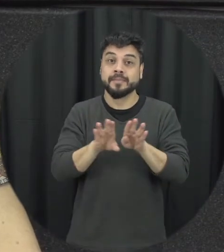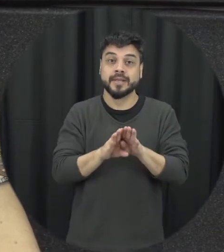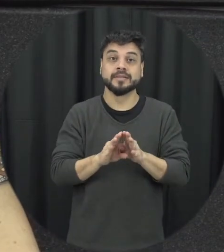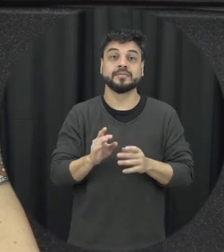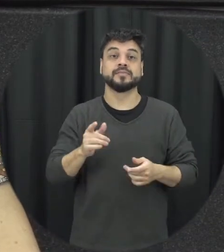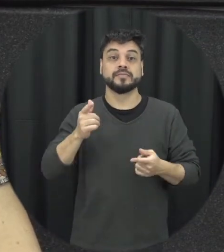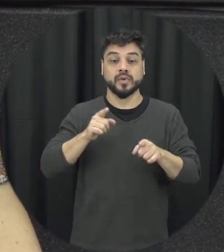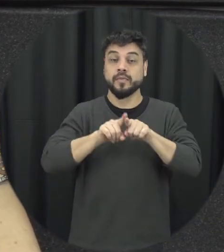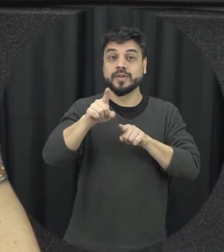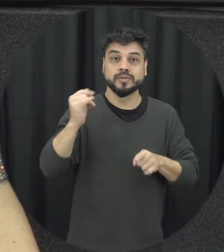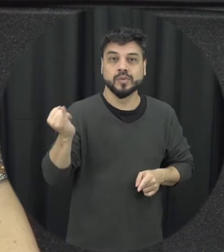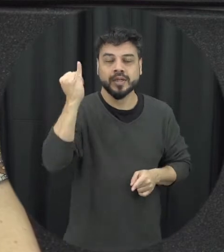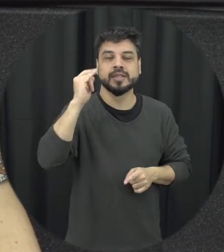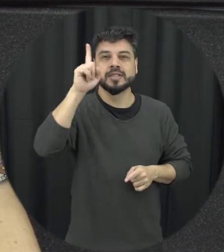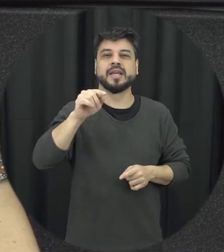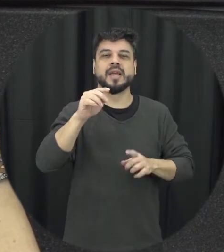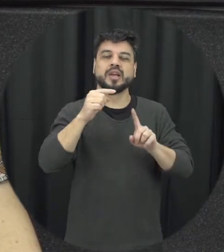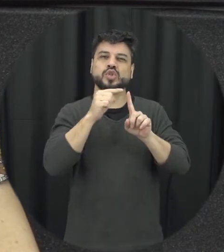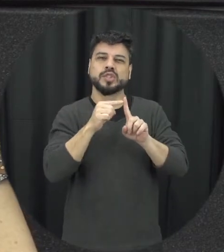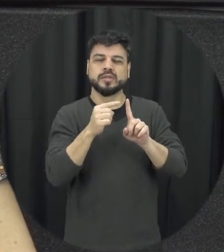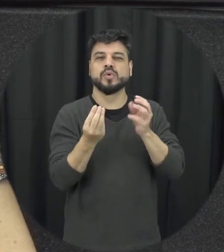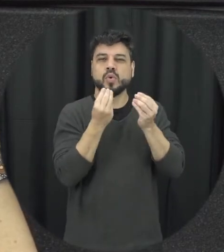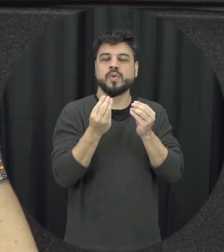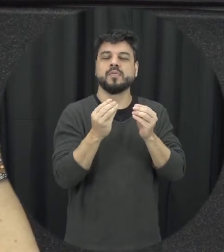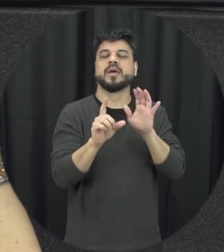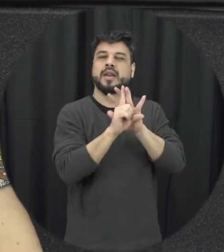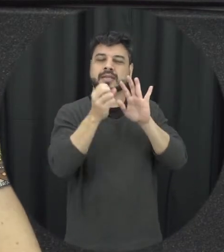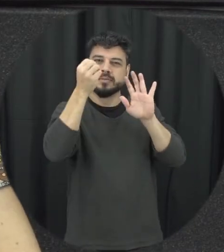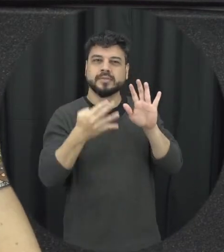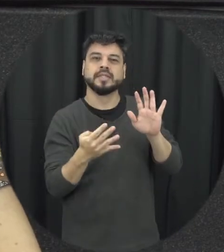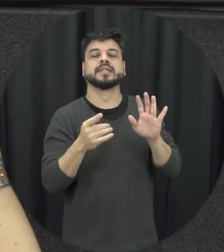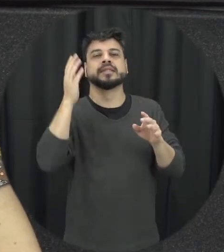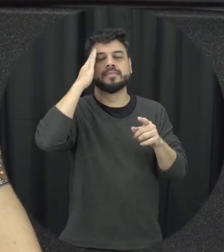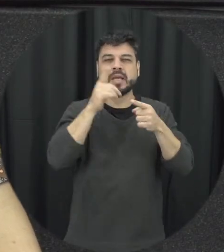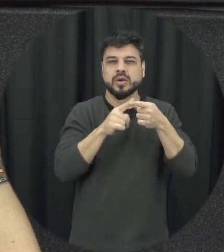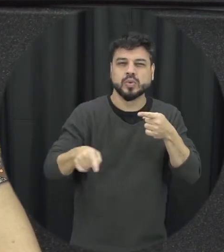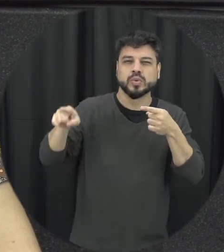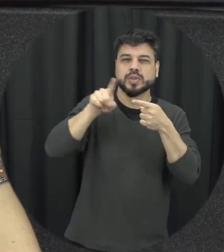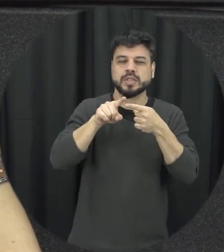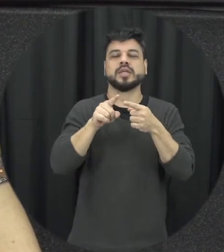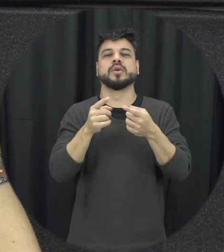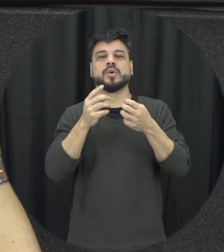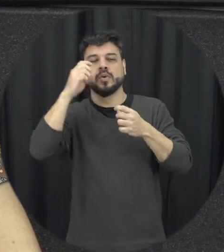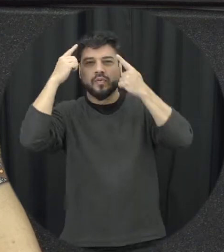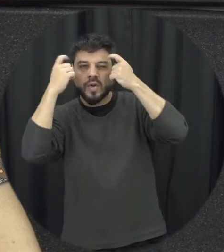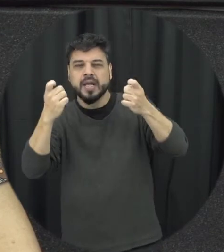o tipo de violência caracterizar temos exemplos isso ajuda também a discriminar é um outro aspecto